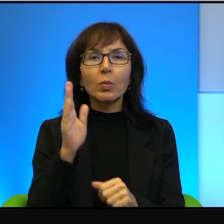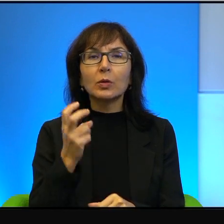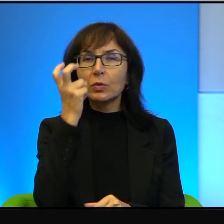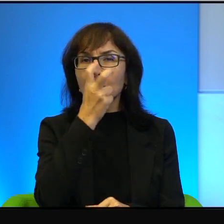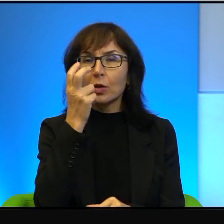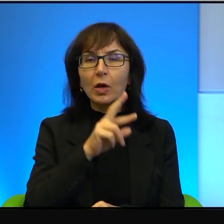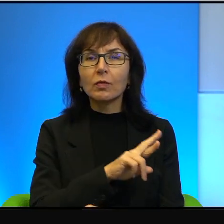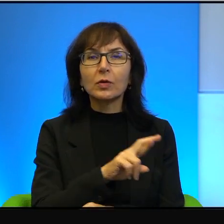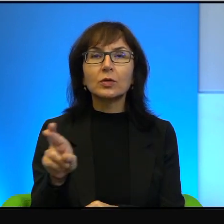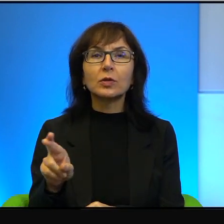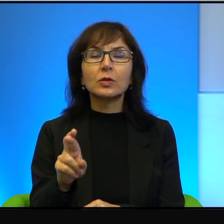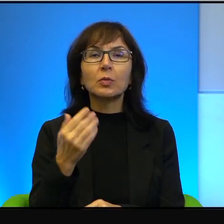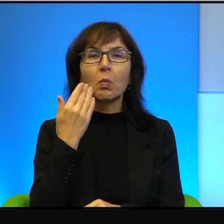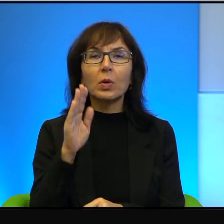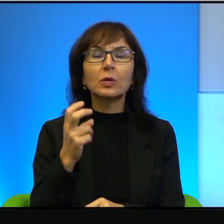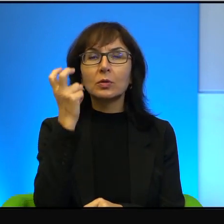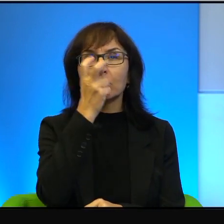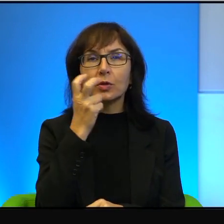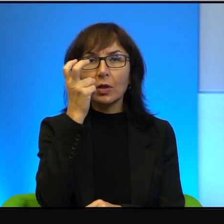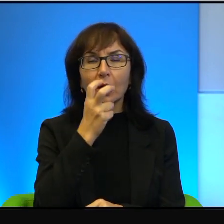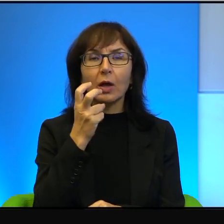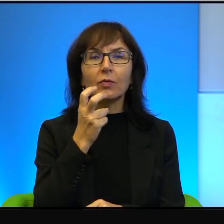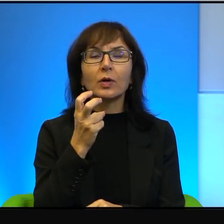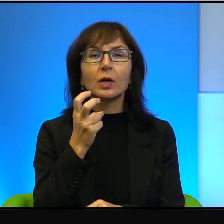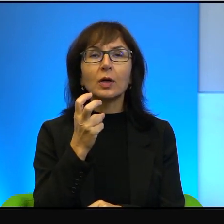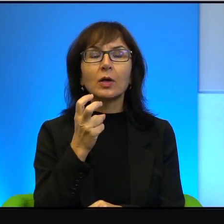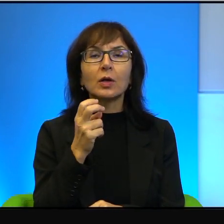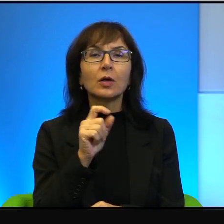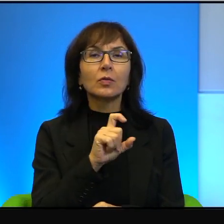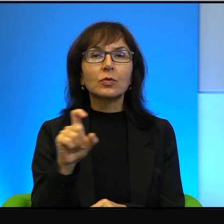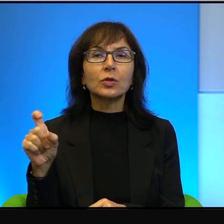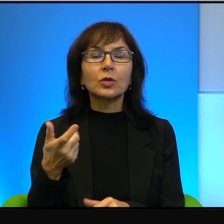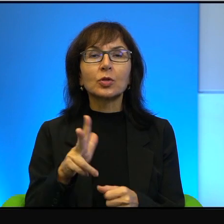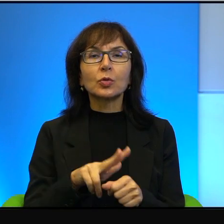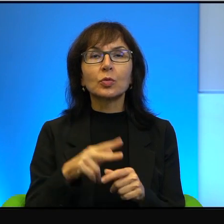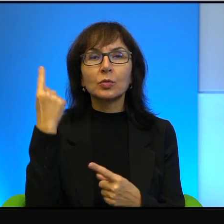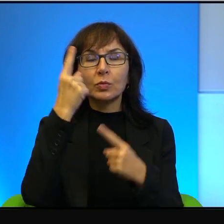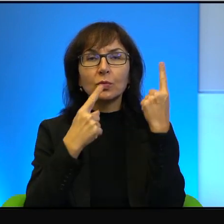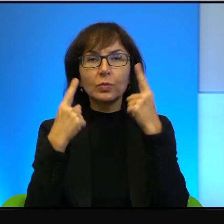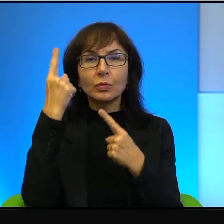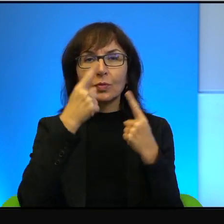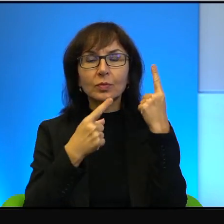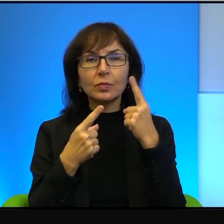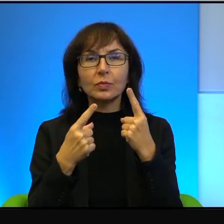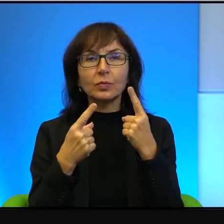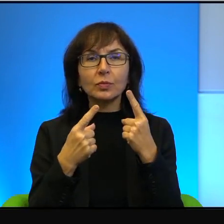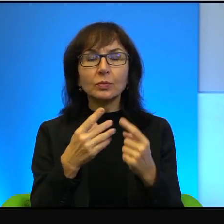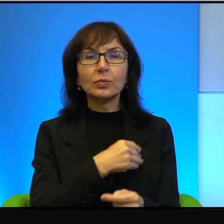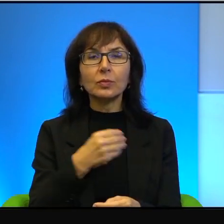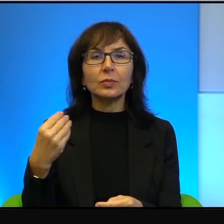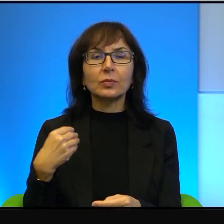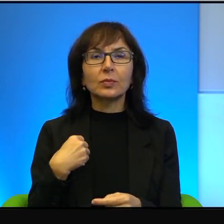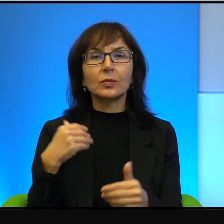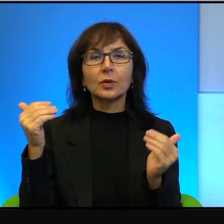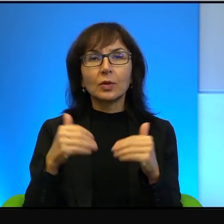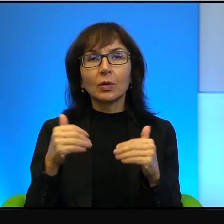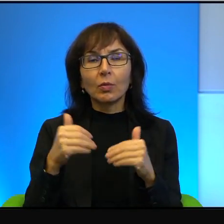Bardzo ciekawe i takie, w których myślę, Polacy mogą się przejrzeć,